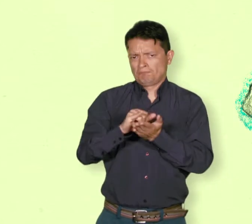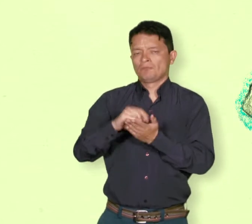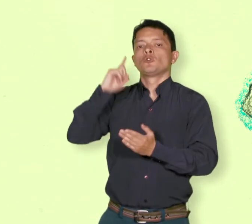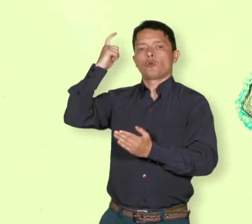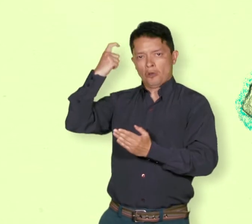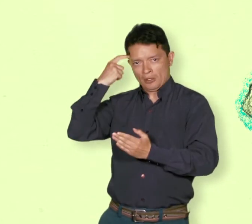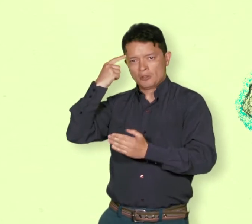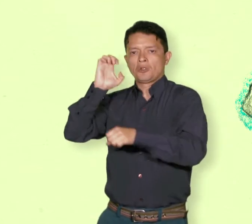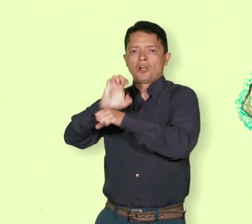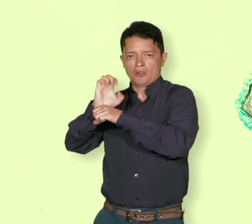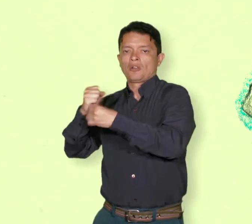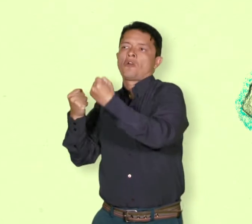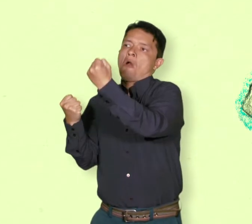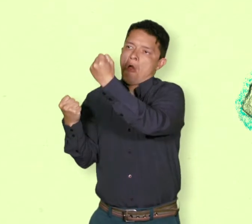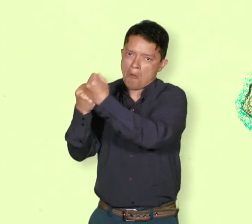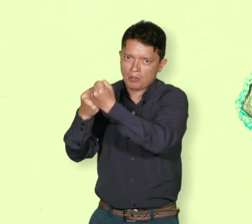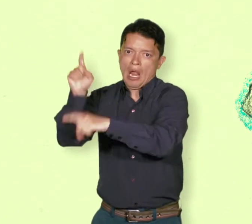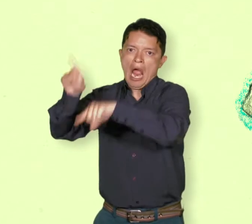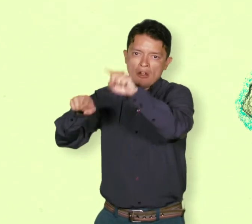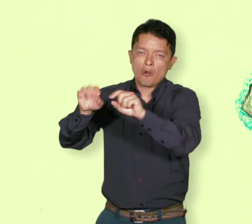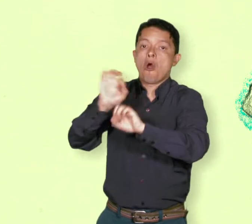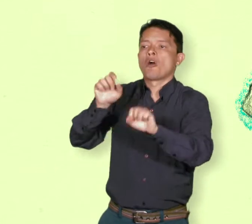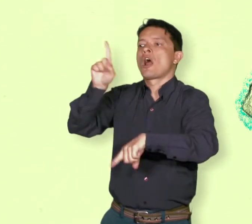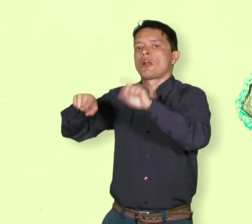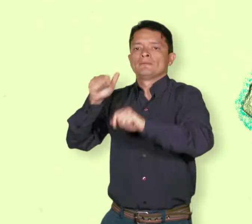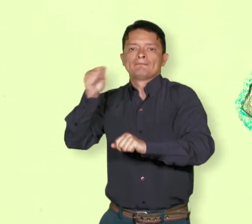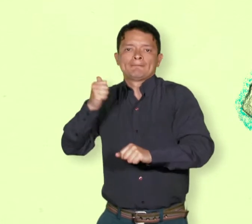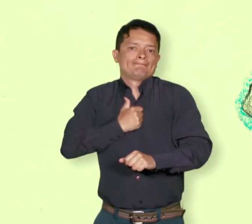Eso significa uno de cada siete colombianos.